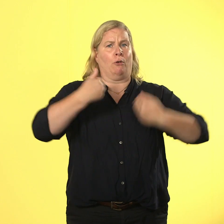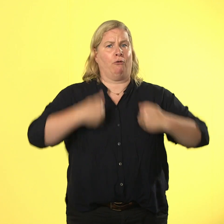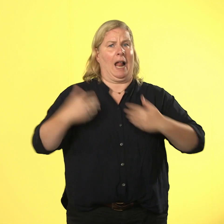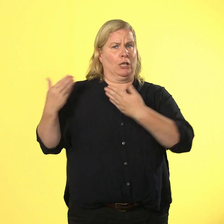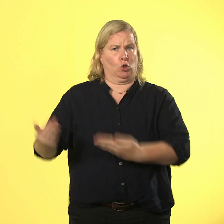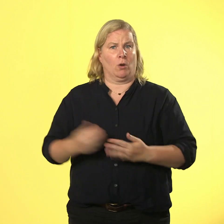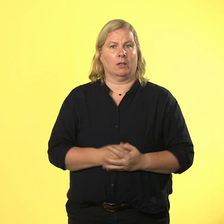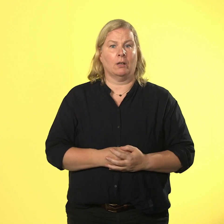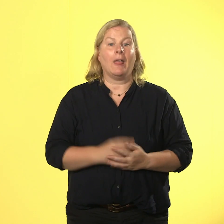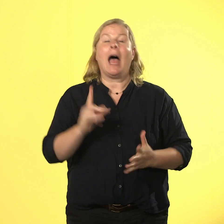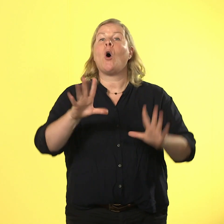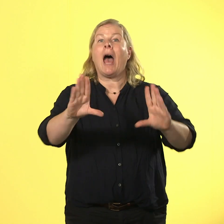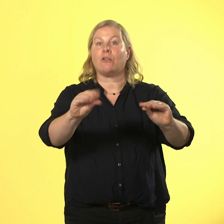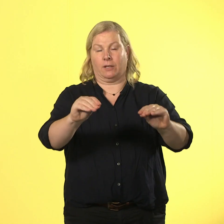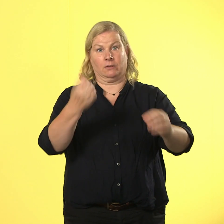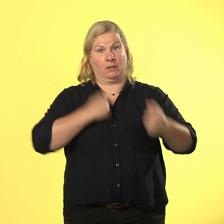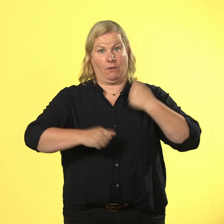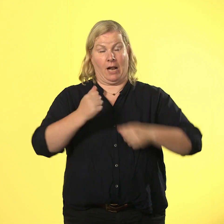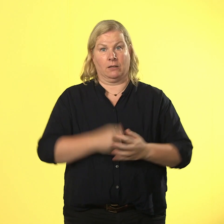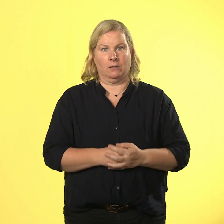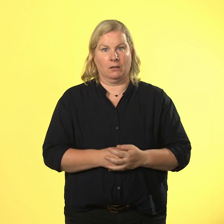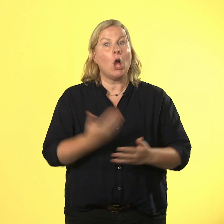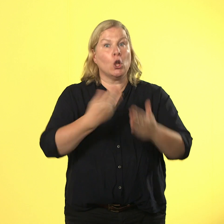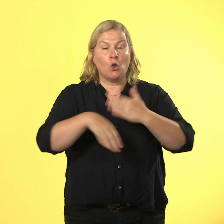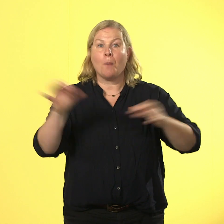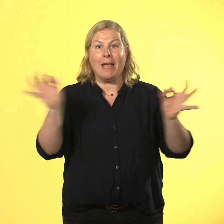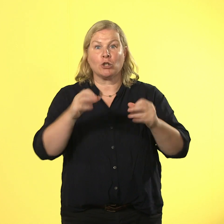schon gewalt. und fast noch schlimmer ist. dass sich diese gewalt ausbreitet